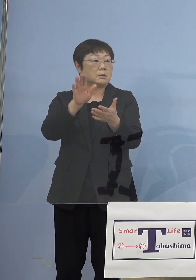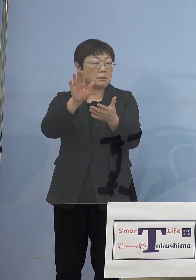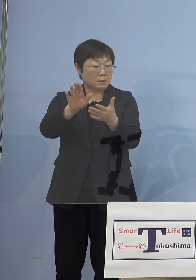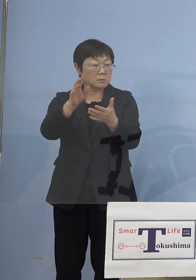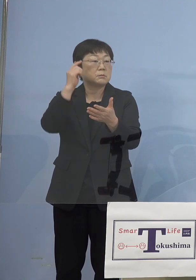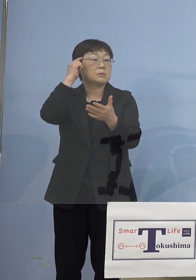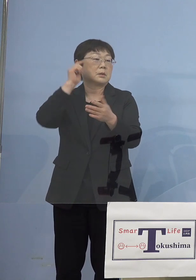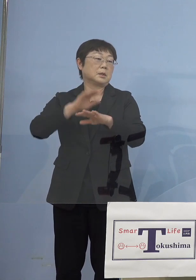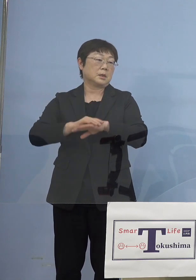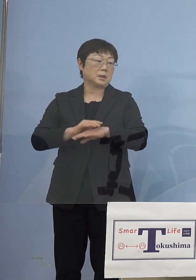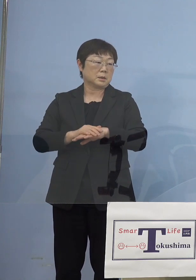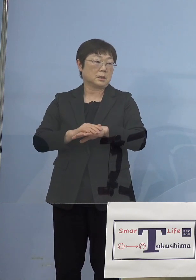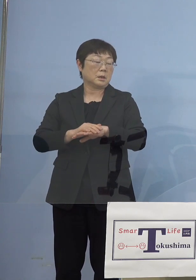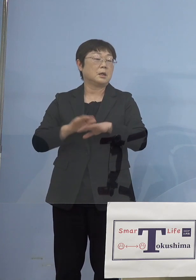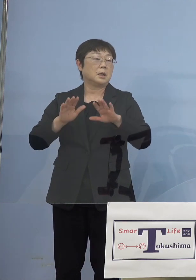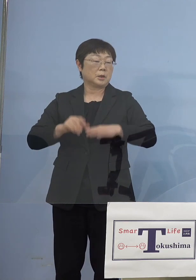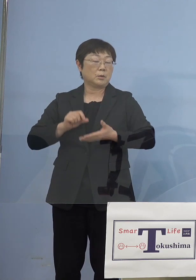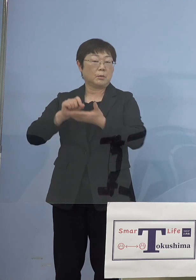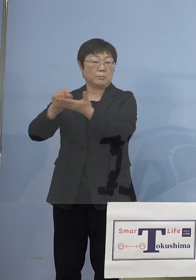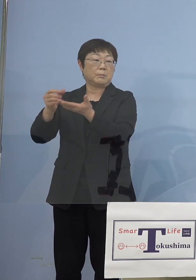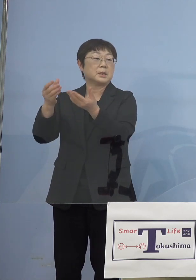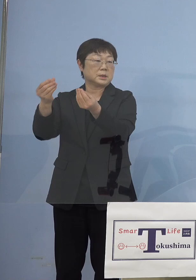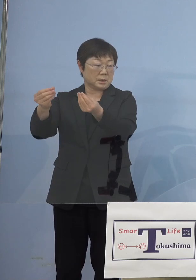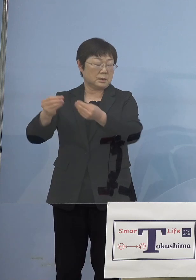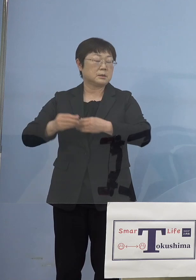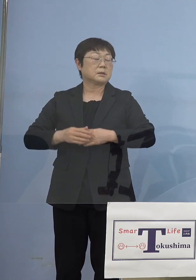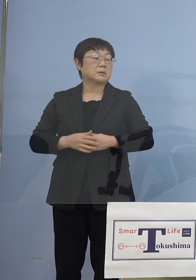こうした点も今日、提言を させていただいております